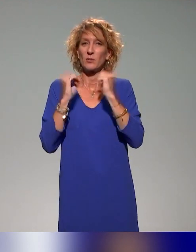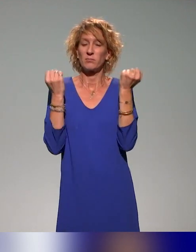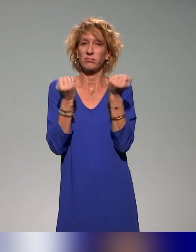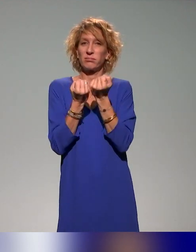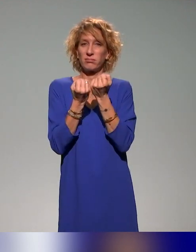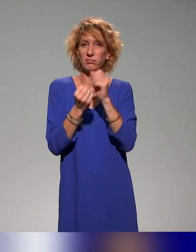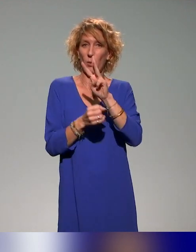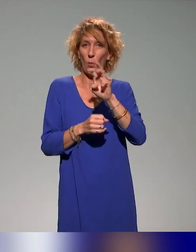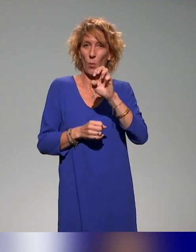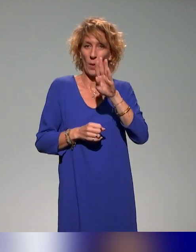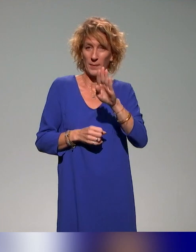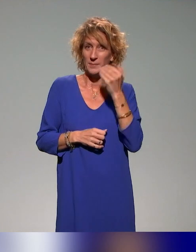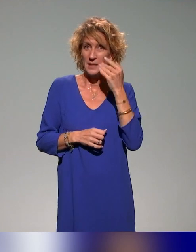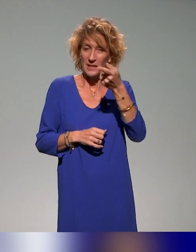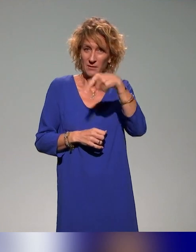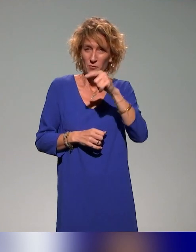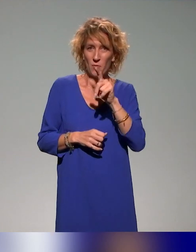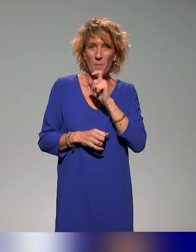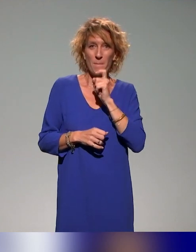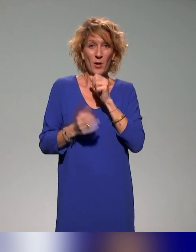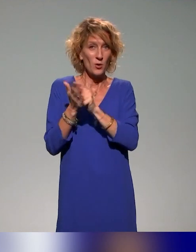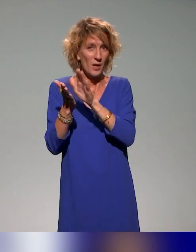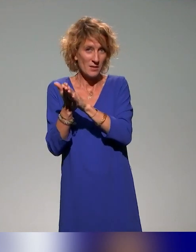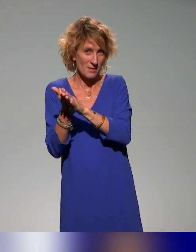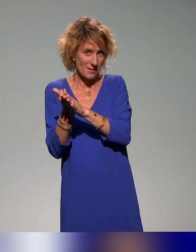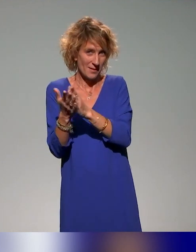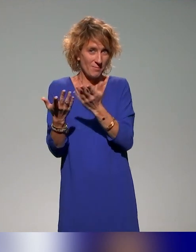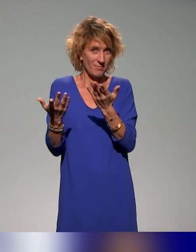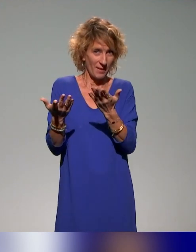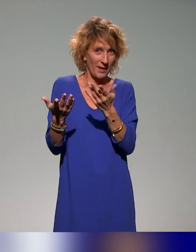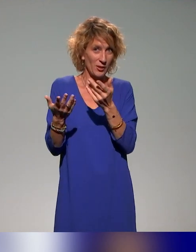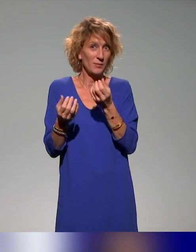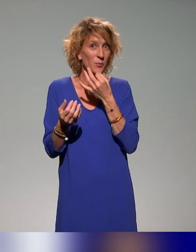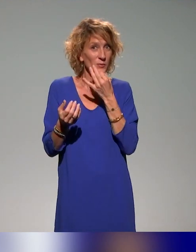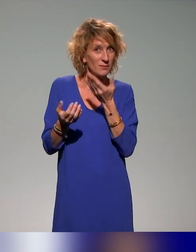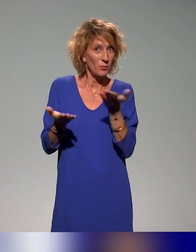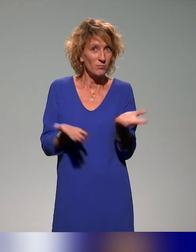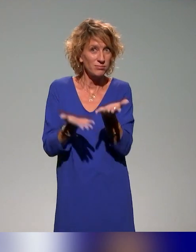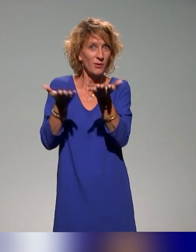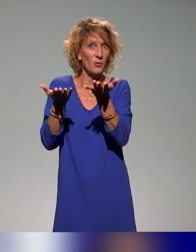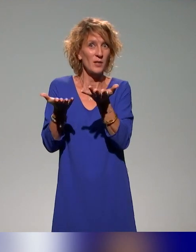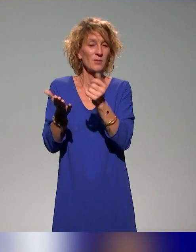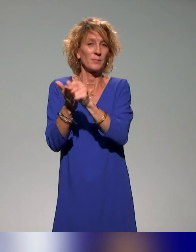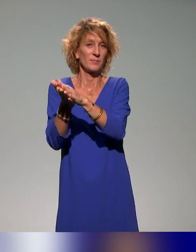seraient pas à adhérer à l'ANSTIA puisque, évidemment, les sujets de l'accessibilité pédagogique, j'en parlais tout à l'heure avec une formation à l'accessibilité de Moodle,